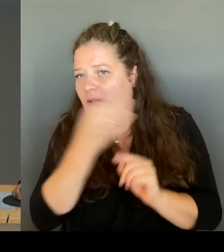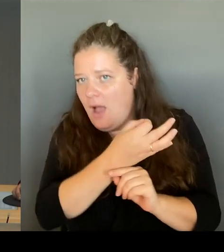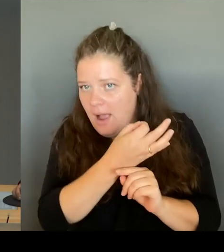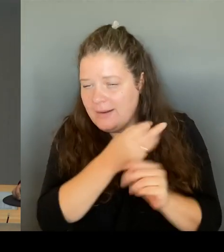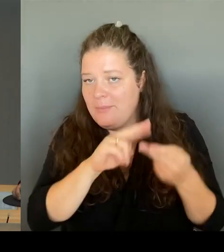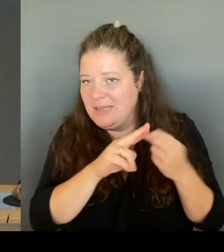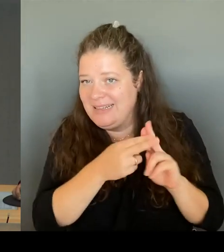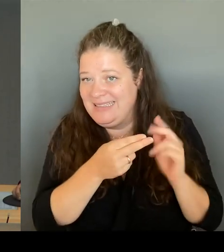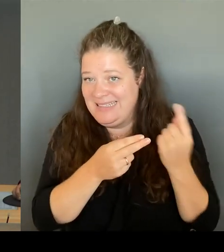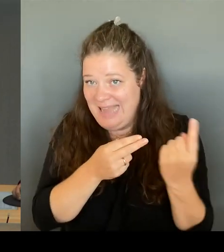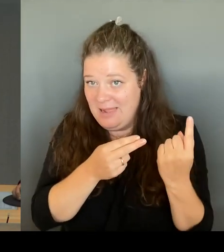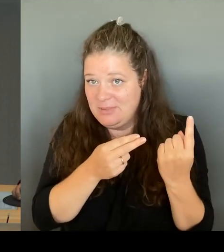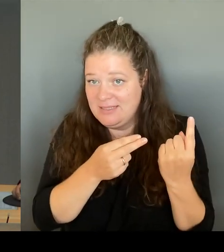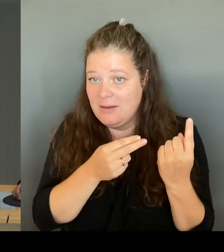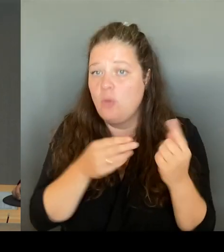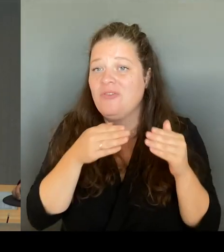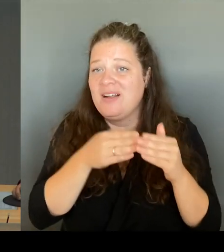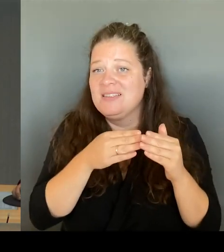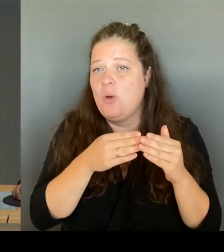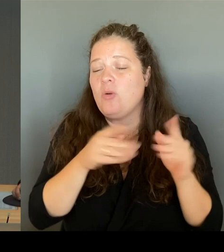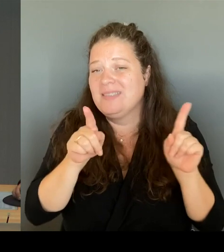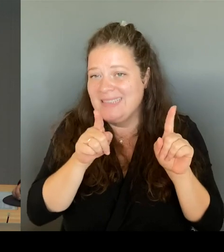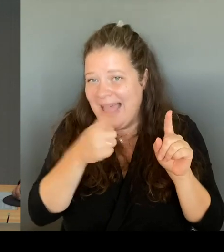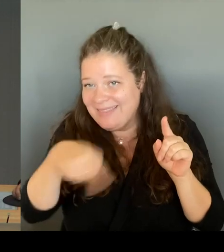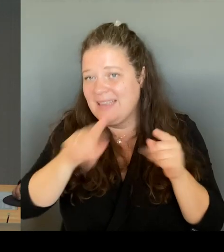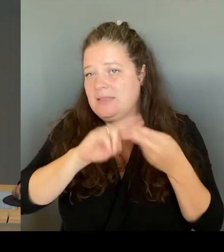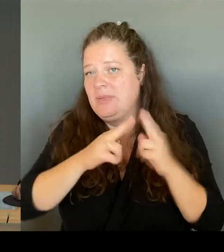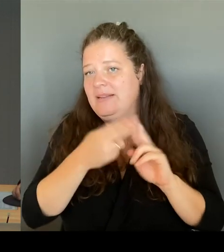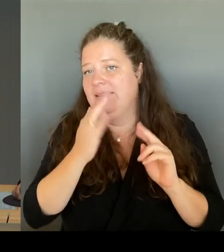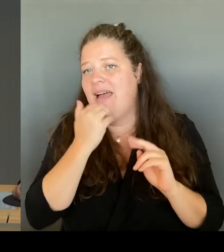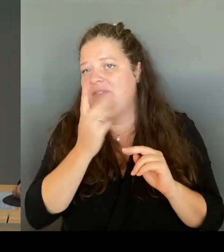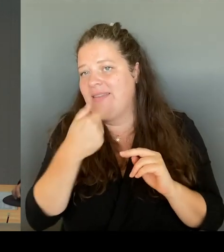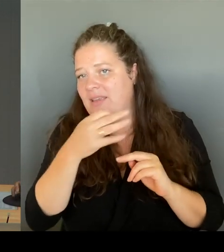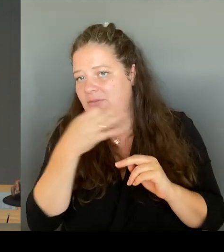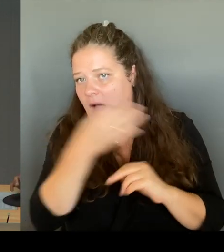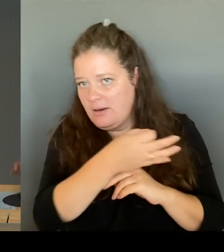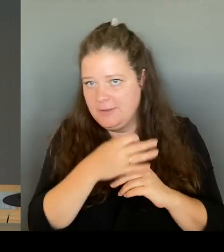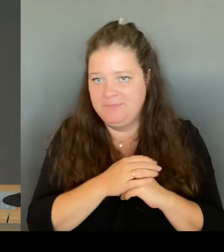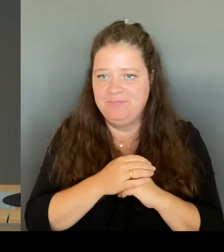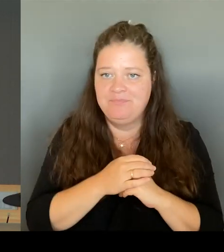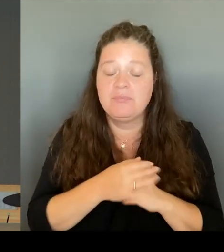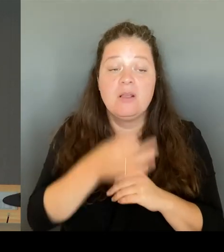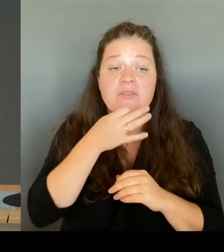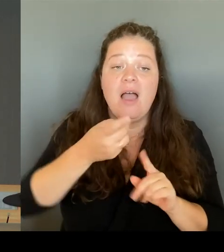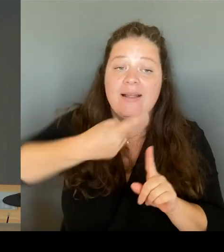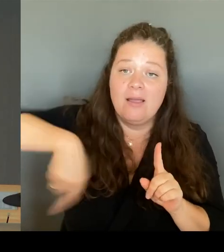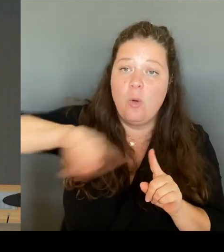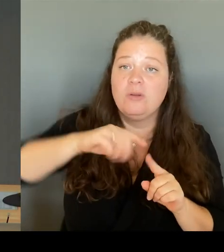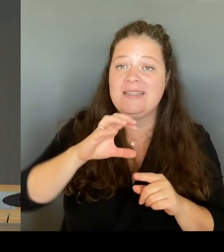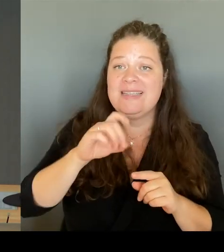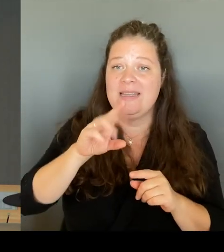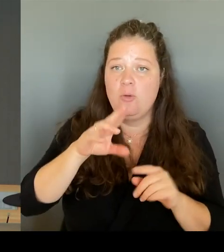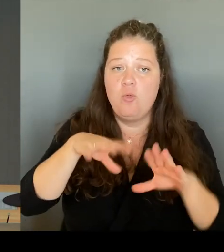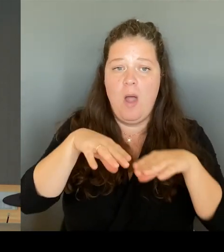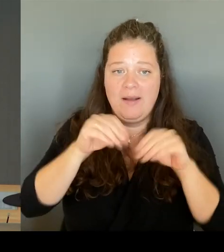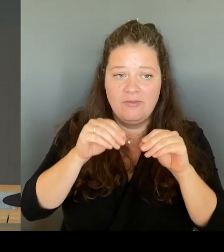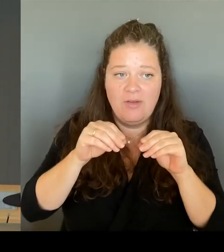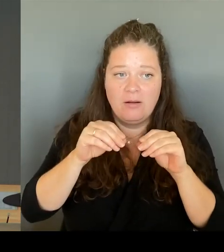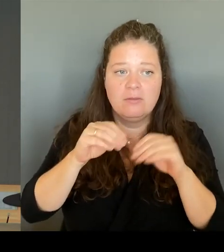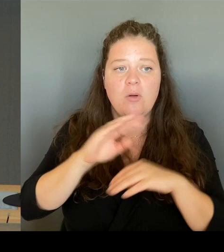Und in der Fragerunde beginnt für die CDU-Fraktion die Kollegin Khalatbari. Bitte schön. (Rednerwechsel) Vielen Dank. Sehr geehrte Frau Präsidentin!